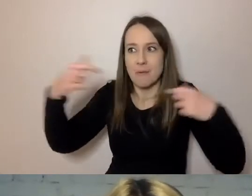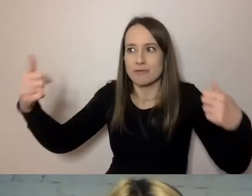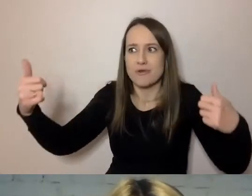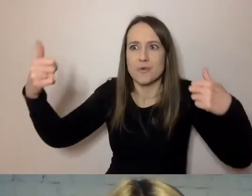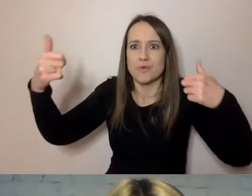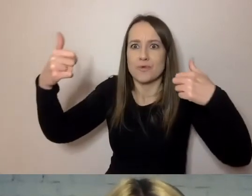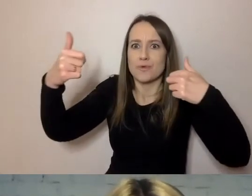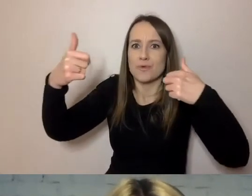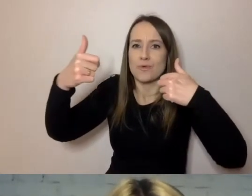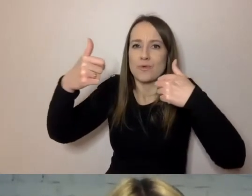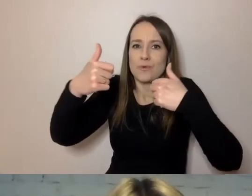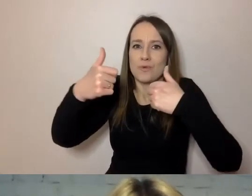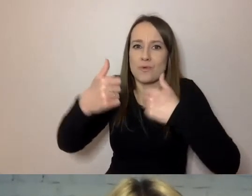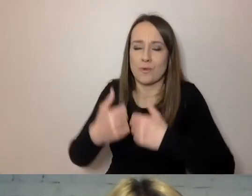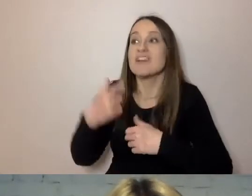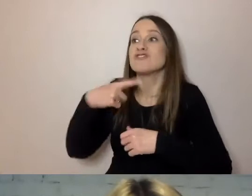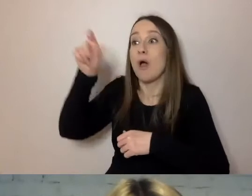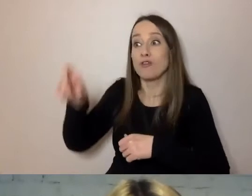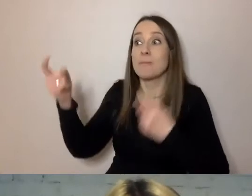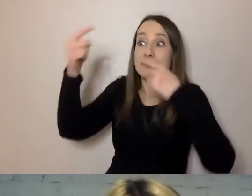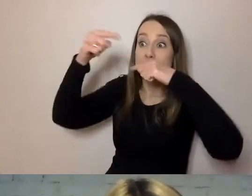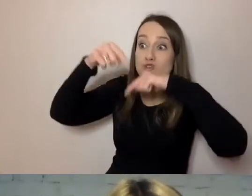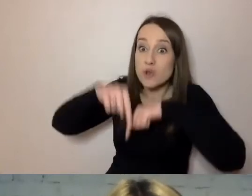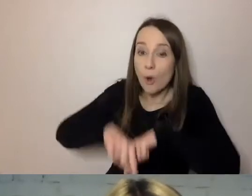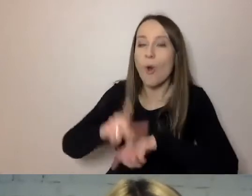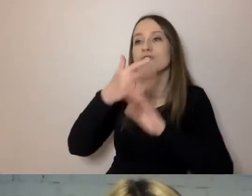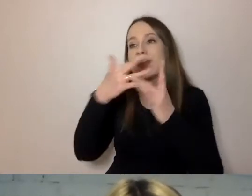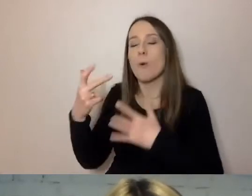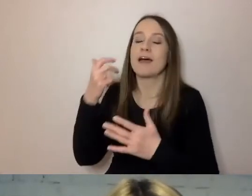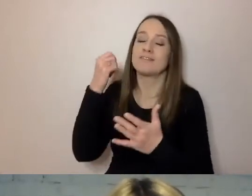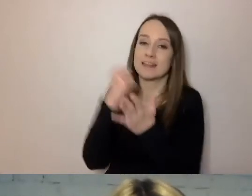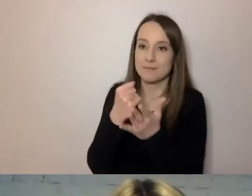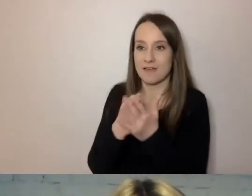Teraz jeszcze bardzo chcemy, aby wypełnianie dokumentów zajęło mu mniej czasu.